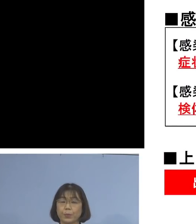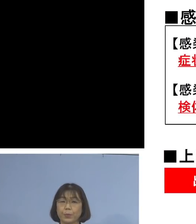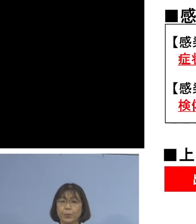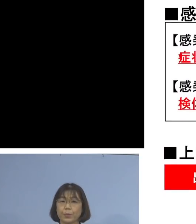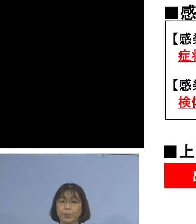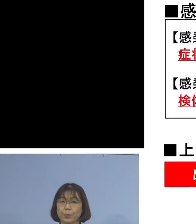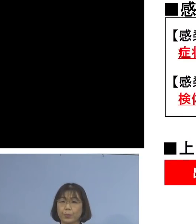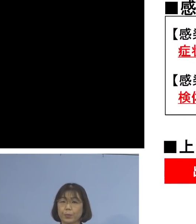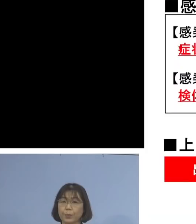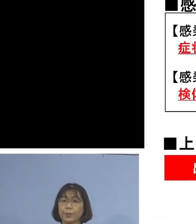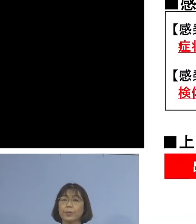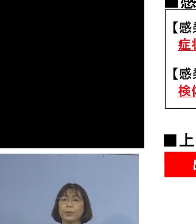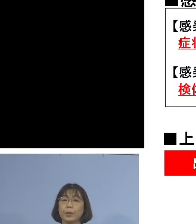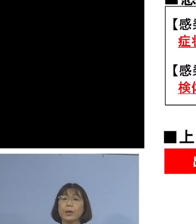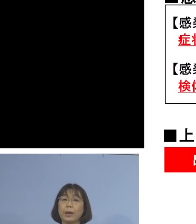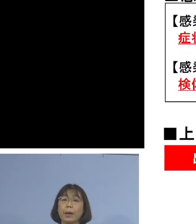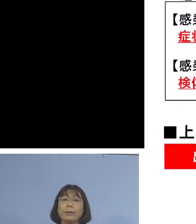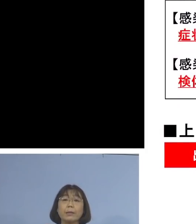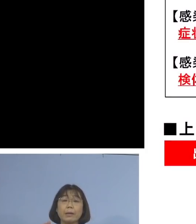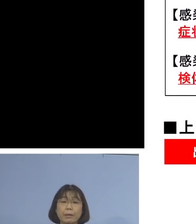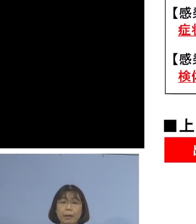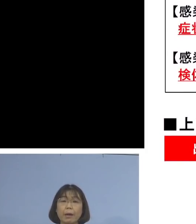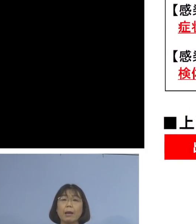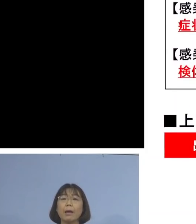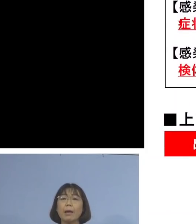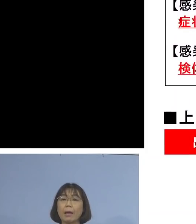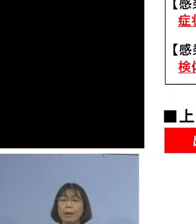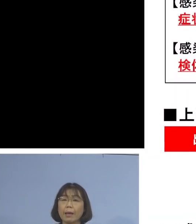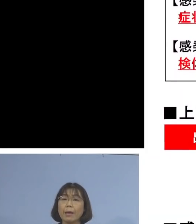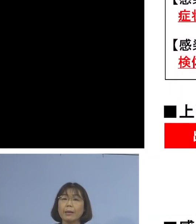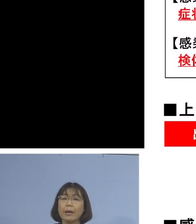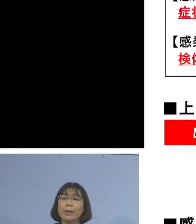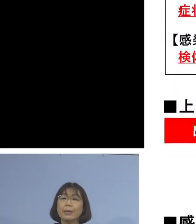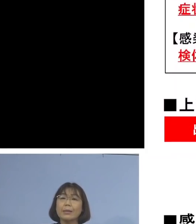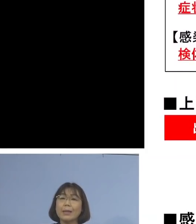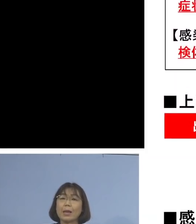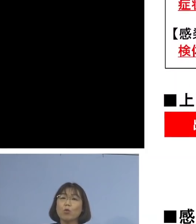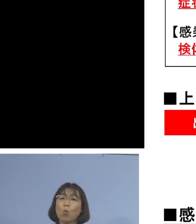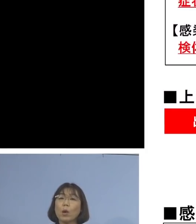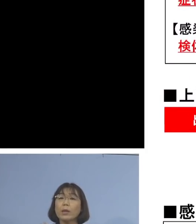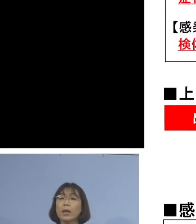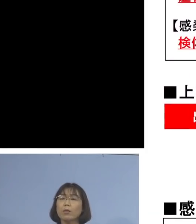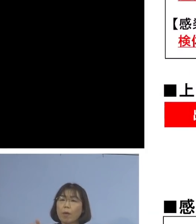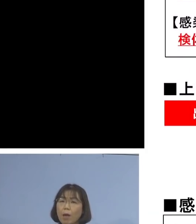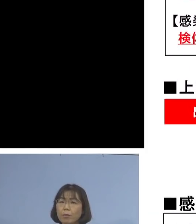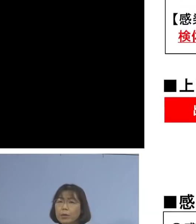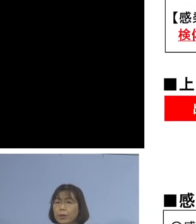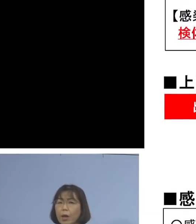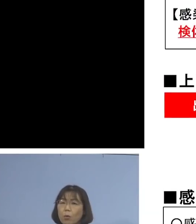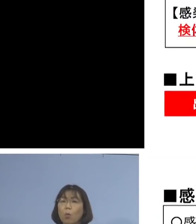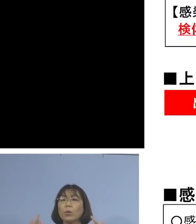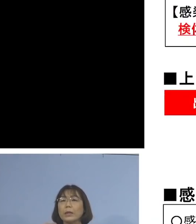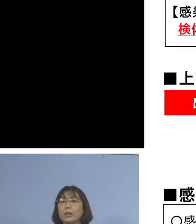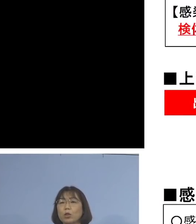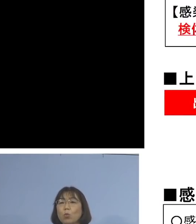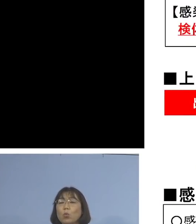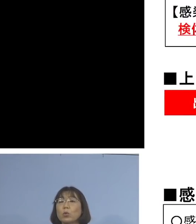つまり感染者から 感染可能性がある期間 こうしたものを しっかりと把握させていただく